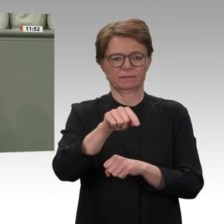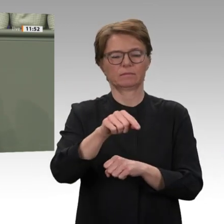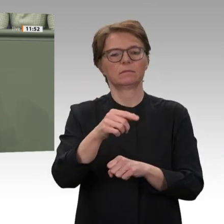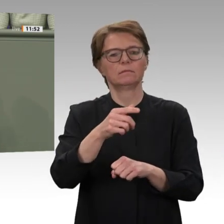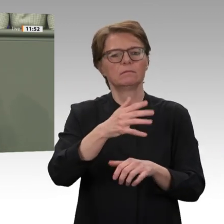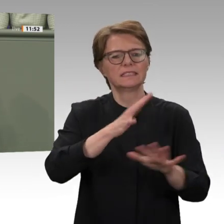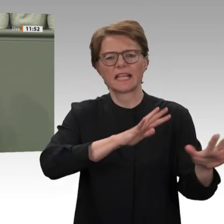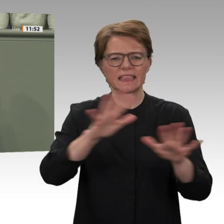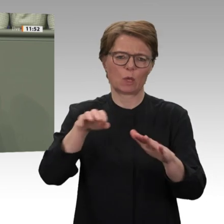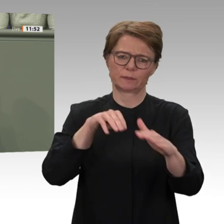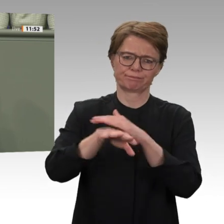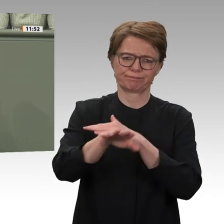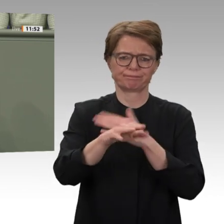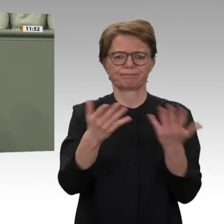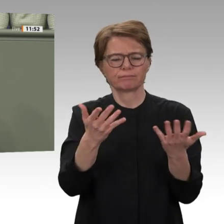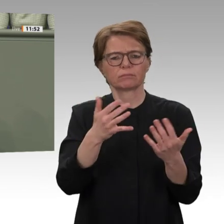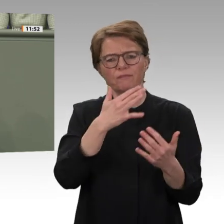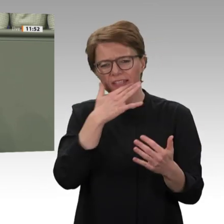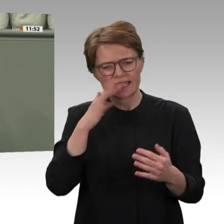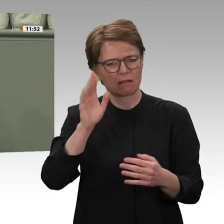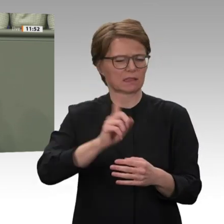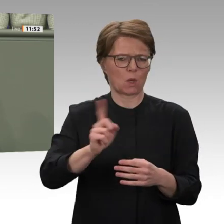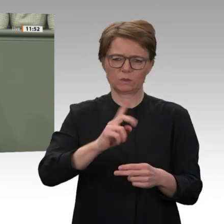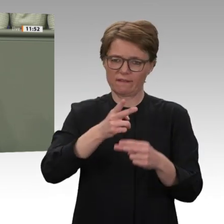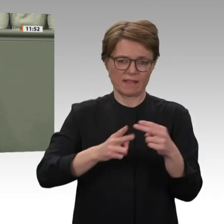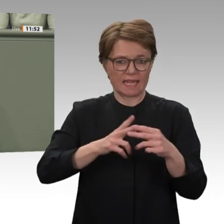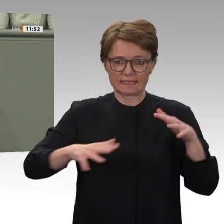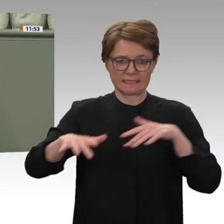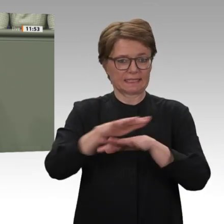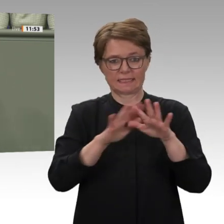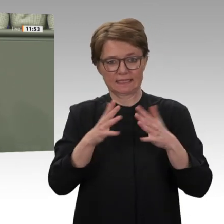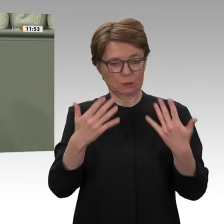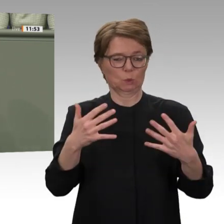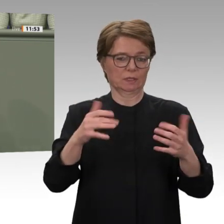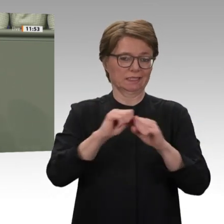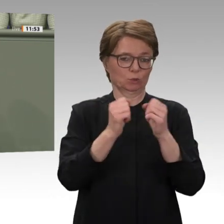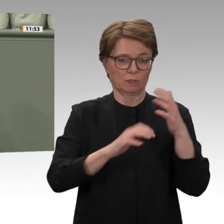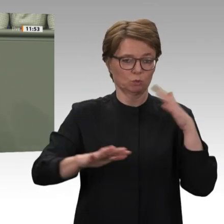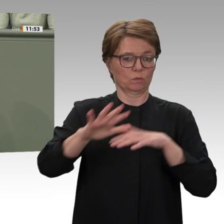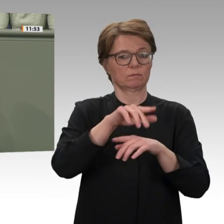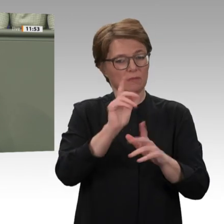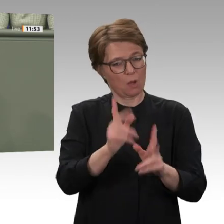üblich bei Auslandseinsätzen der Bundeswehr zieht die Bundesregierung hier keine ehrliche Bilanz. Das ist nicht hinnehmbar.